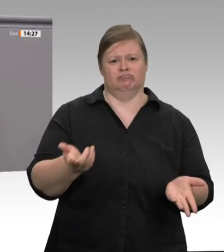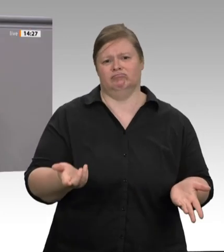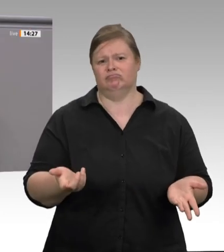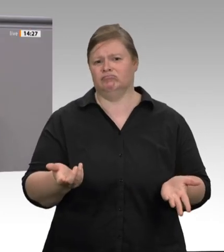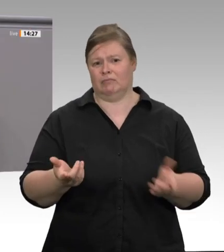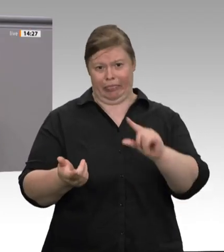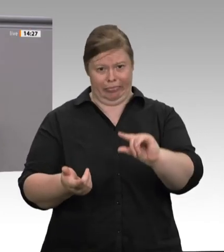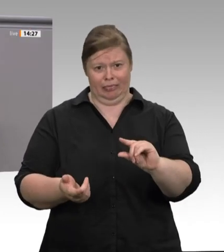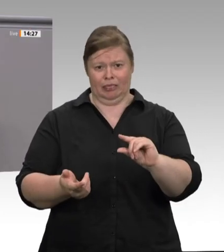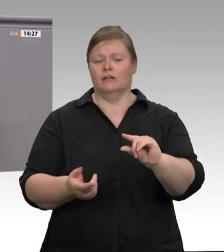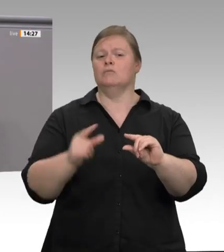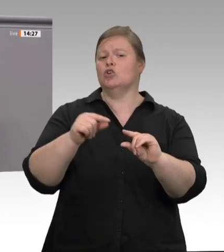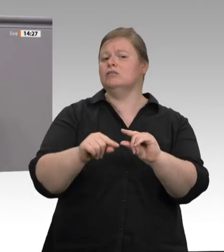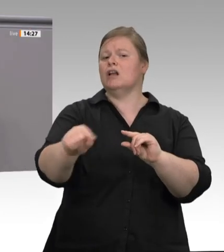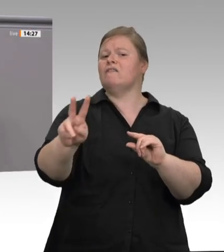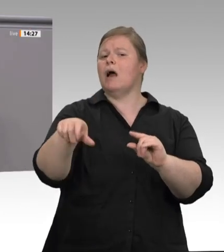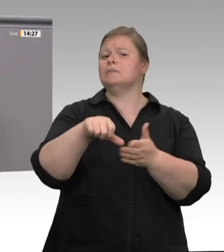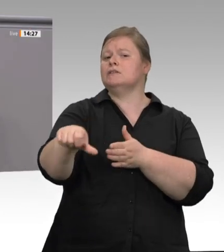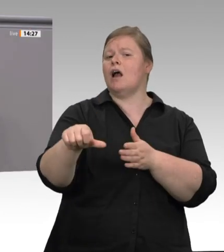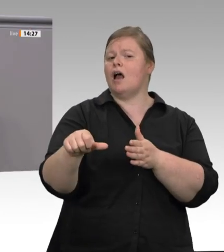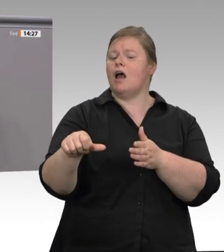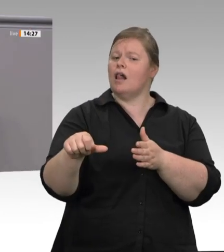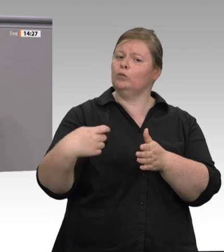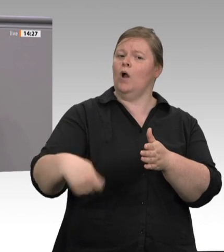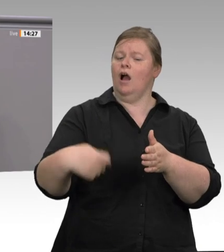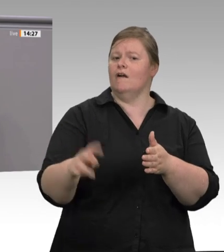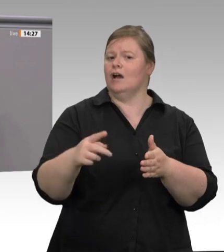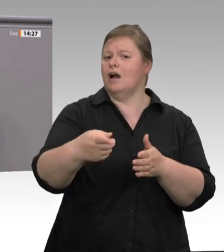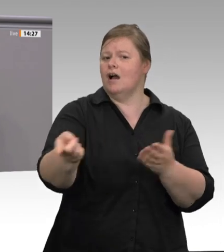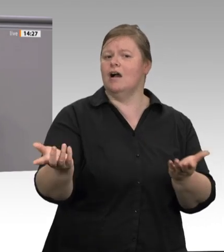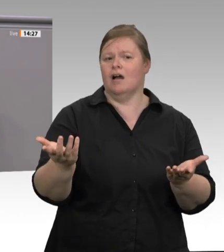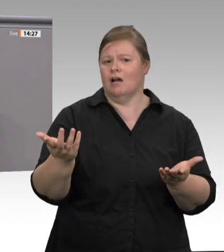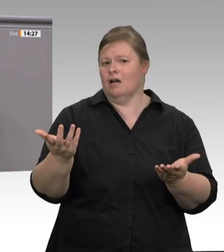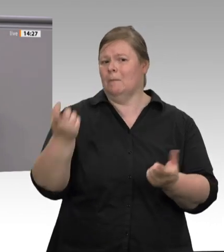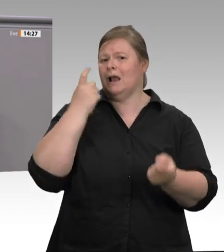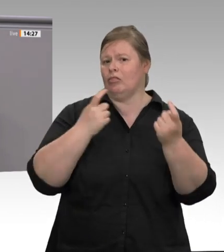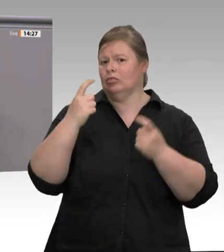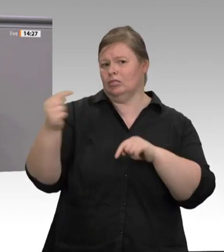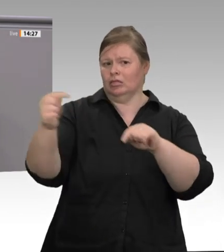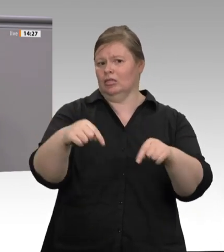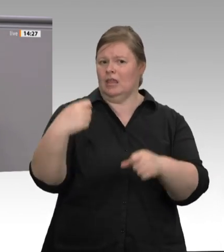der Markt, sondern Menschen, Unternehmer ohne Moral, die jeglichen Anstand verloren